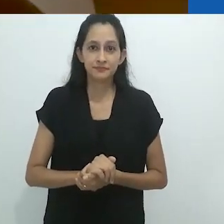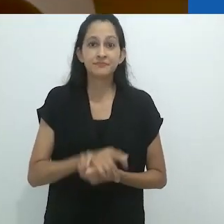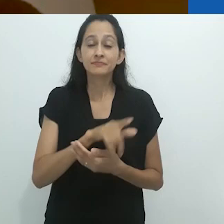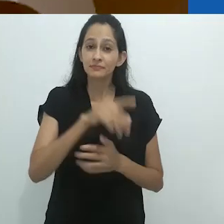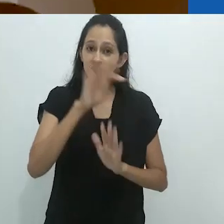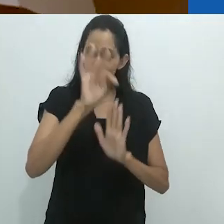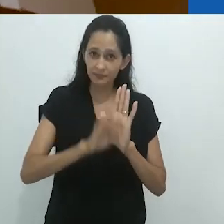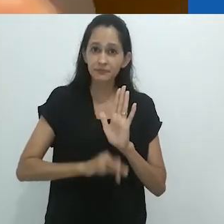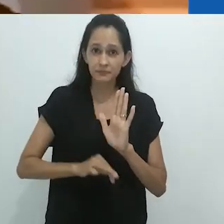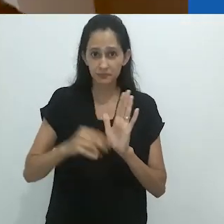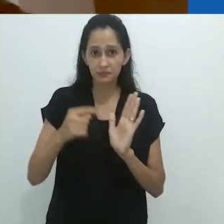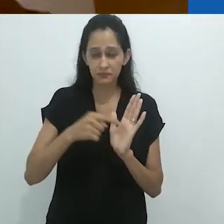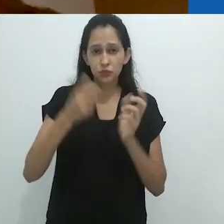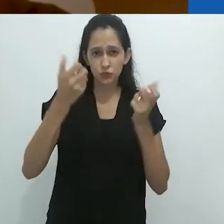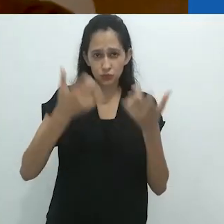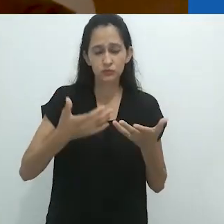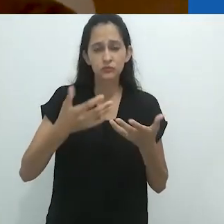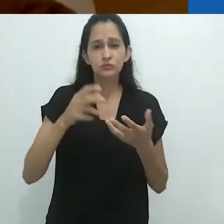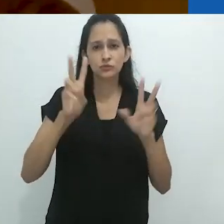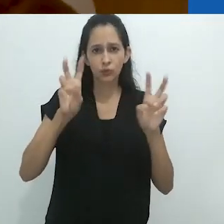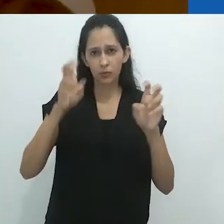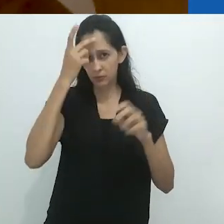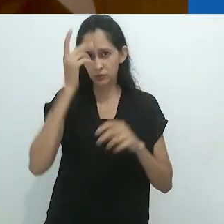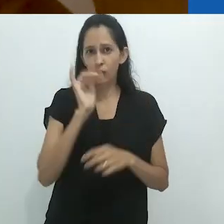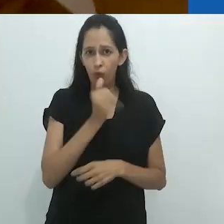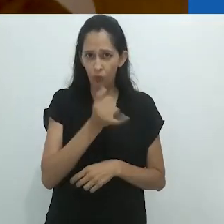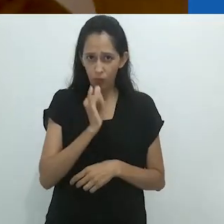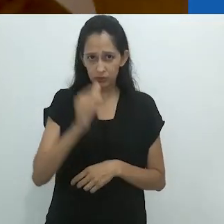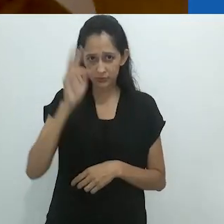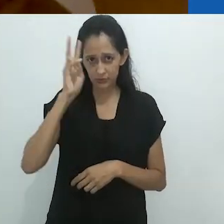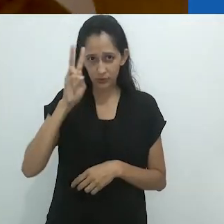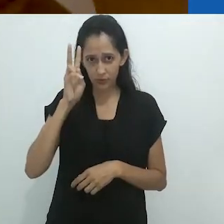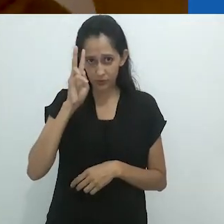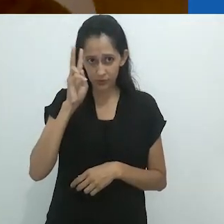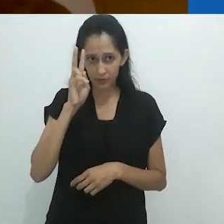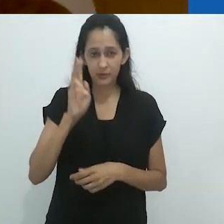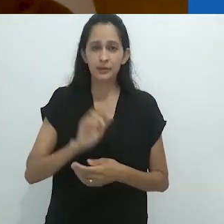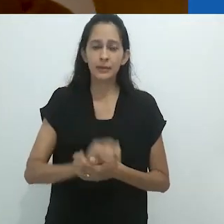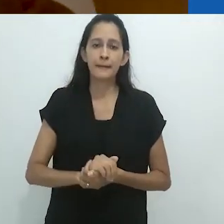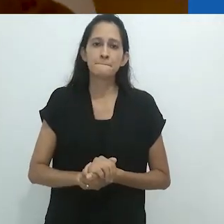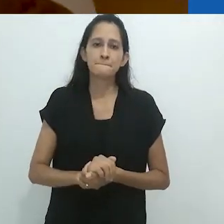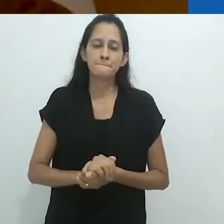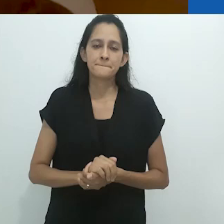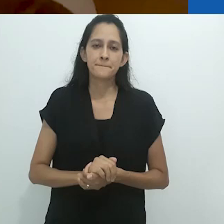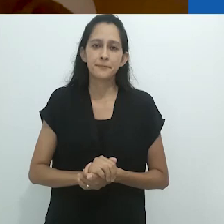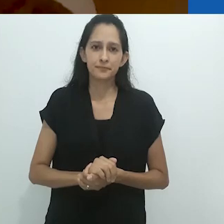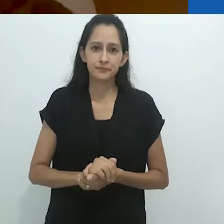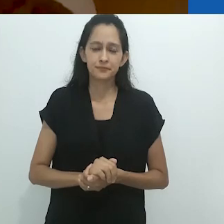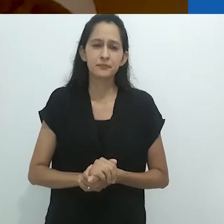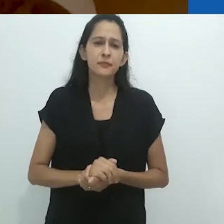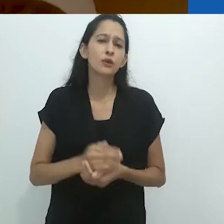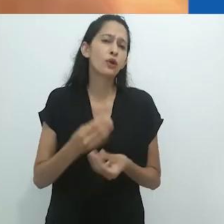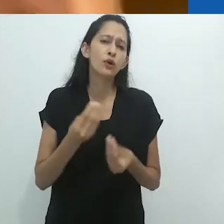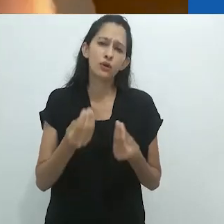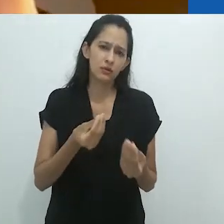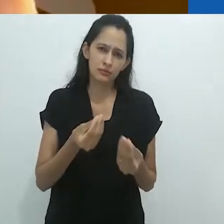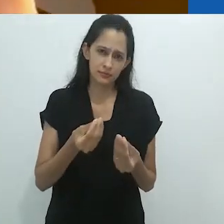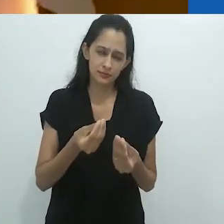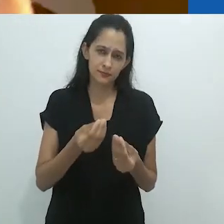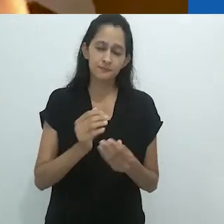Este ensaio de Benjamin sobre o narrador